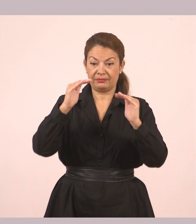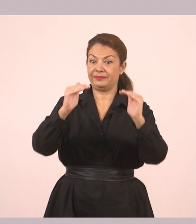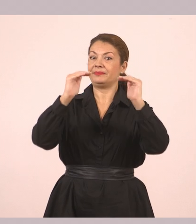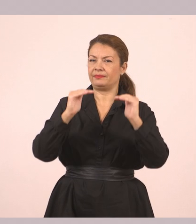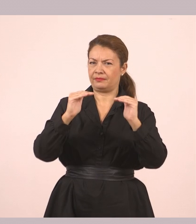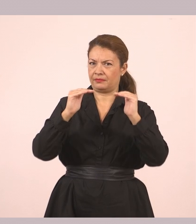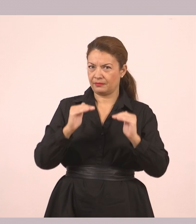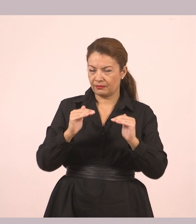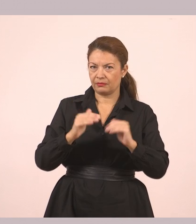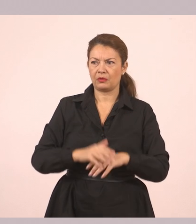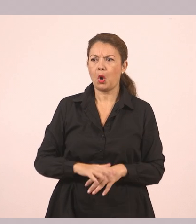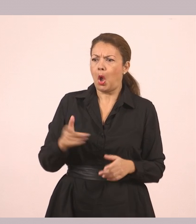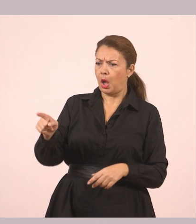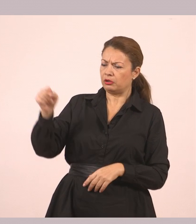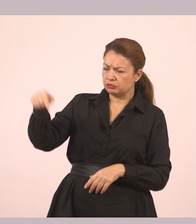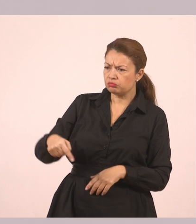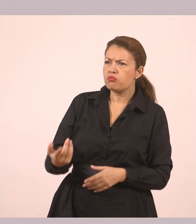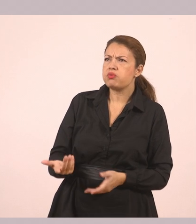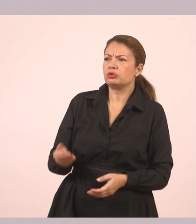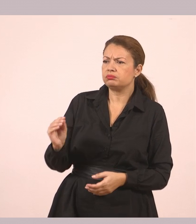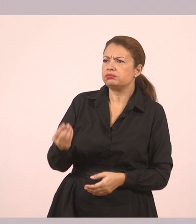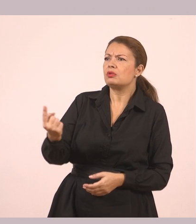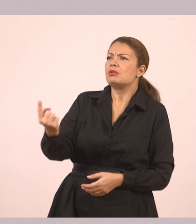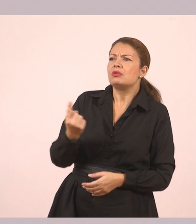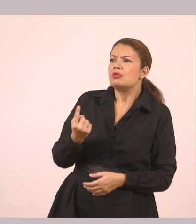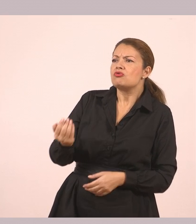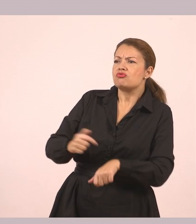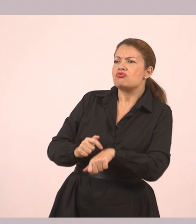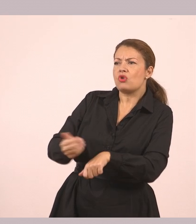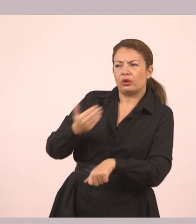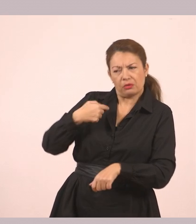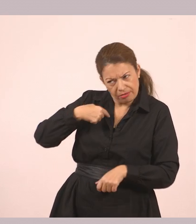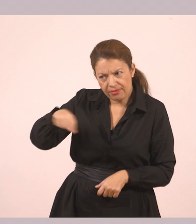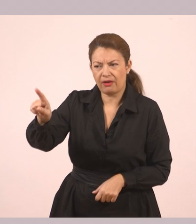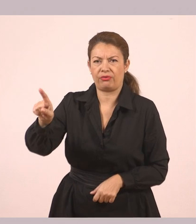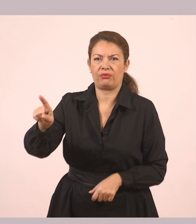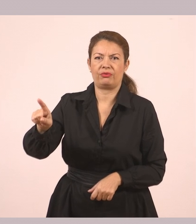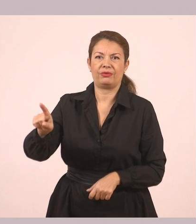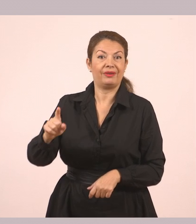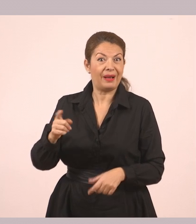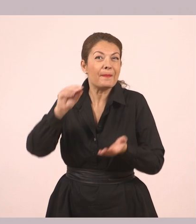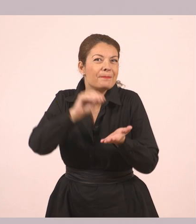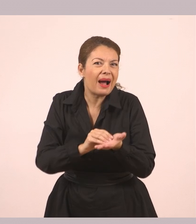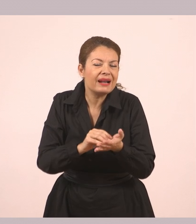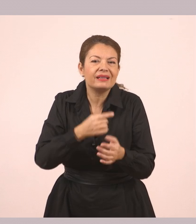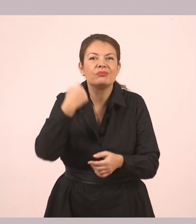«Πώς και έτσι νωρίς; Θα ερχόμουν να σε πάρω». Πάλι έχουμε τον ευθύ λόγο.